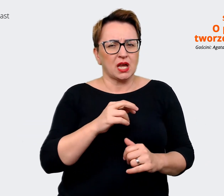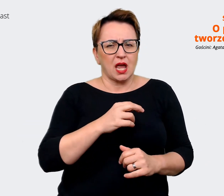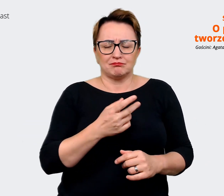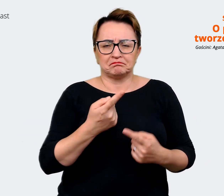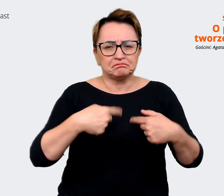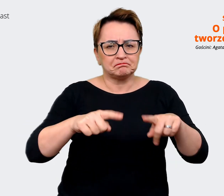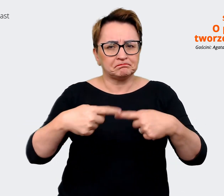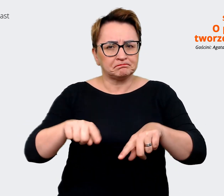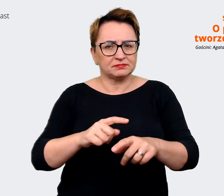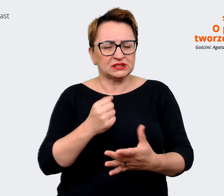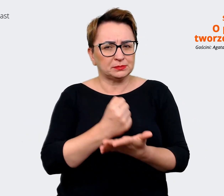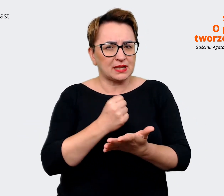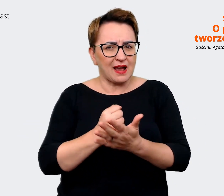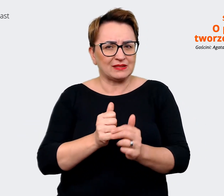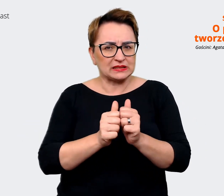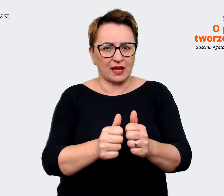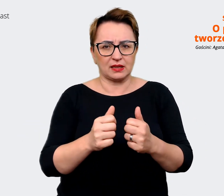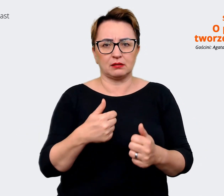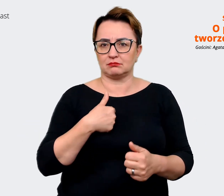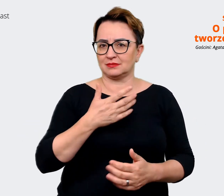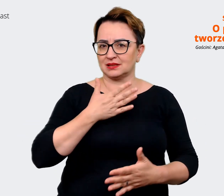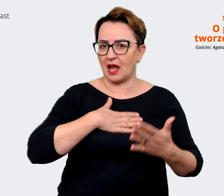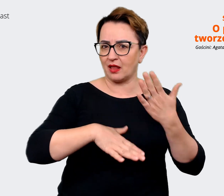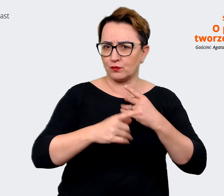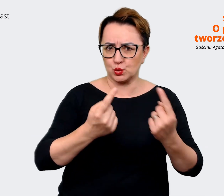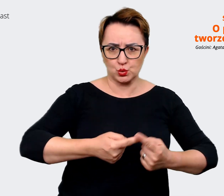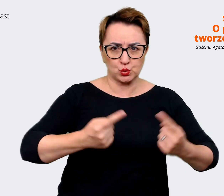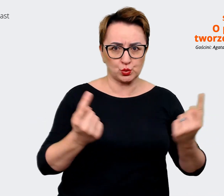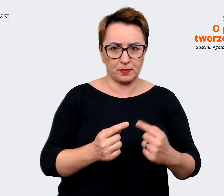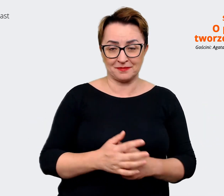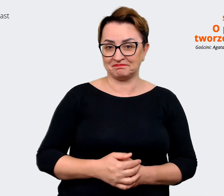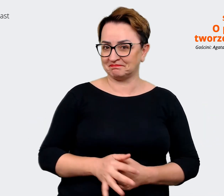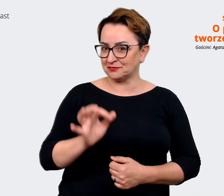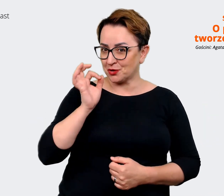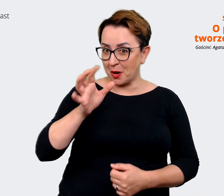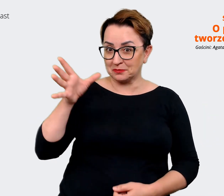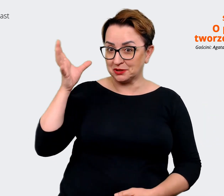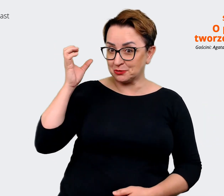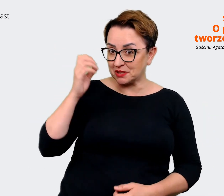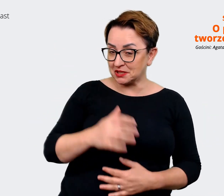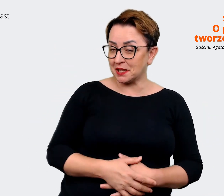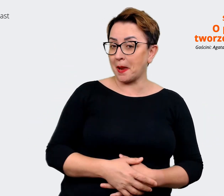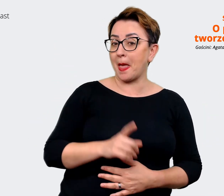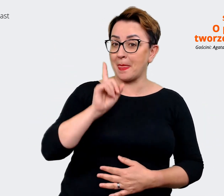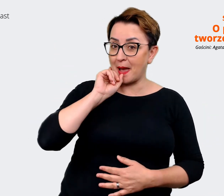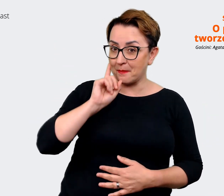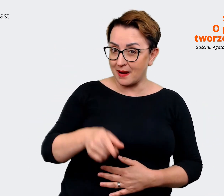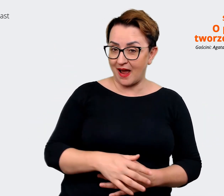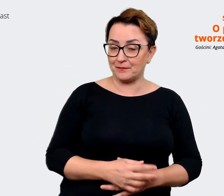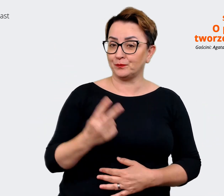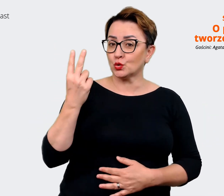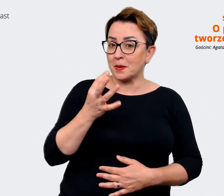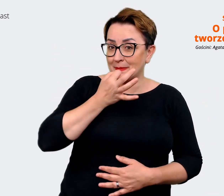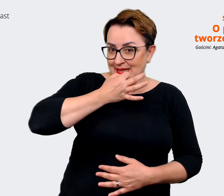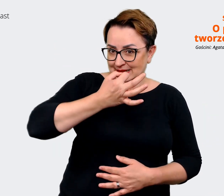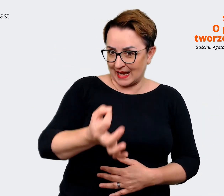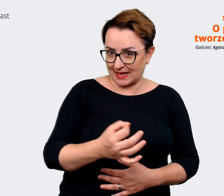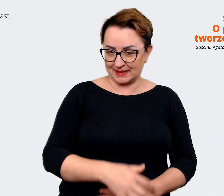Prowadzący: Dobrze to słyszeć, dobrze to słyszeć. Drugie z tych pytań to